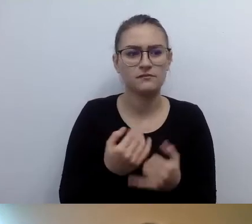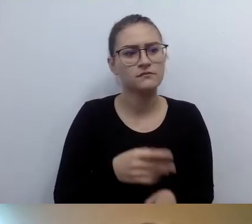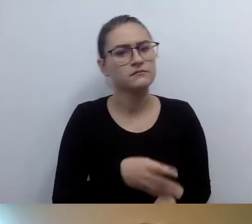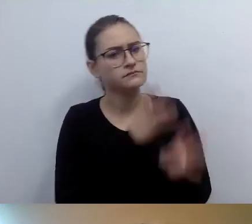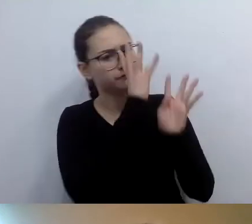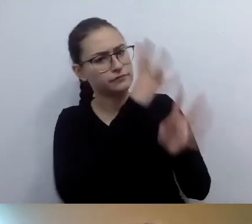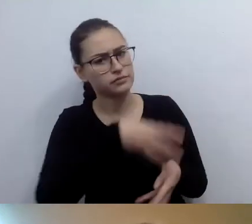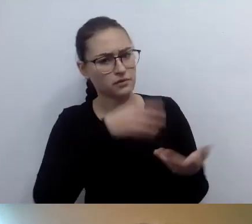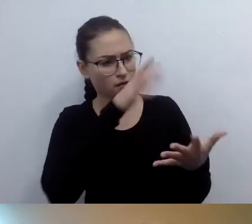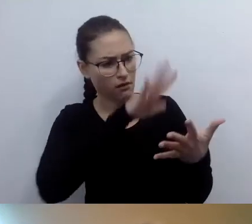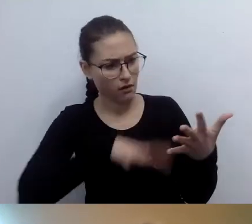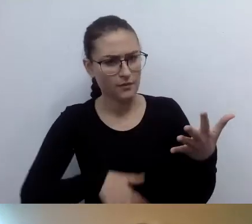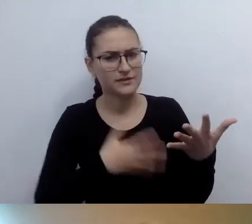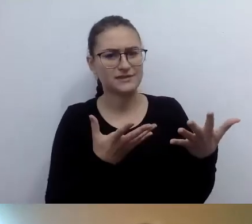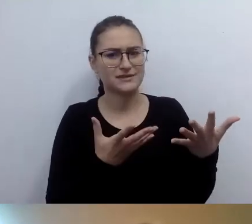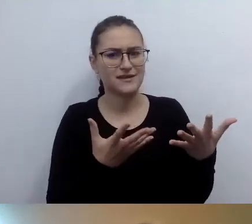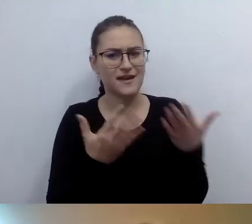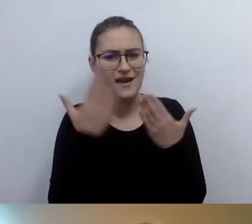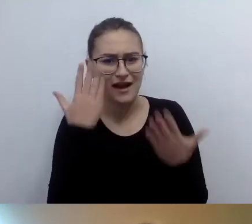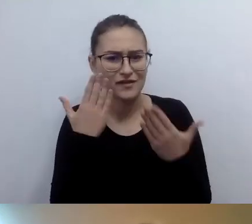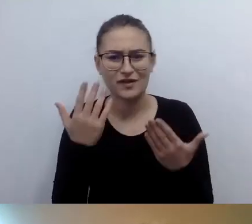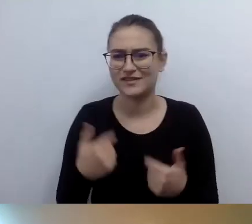Dostępność nie oznacza przekraczania sfery intymnej.